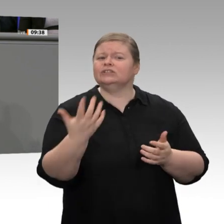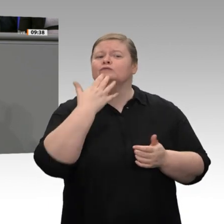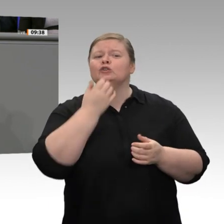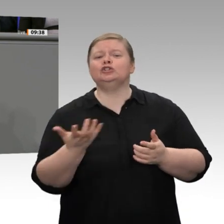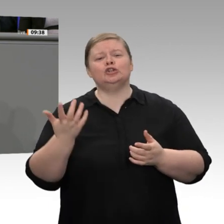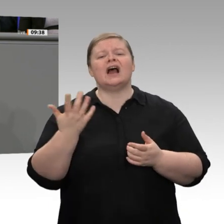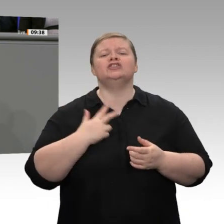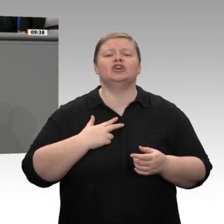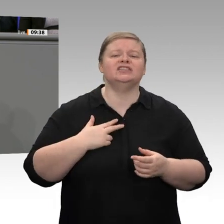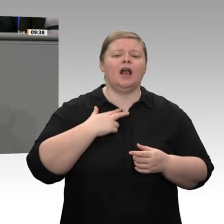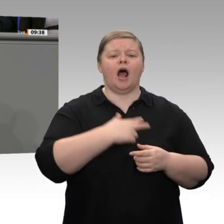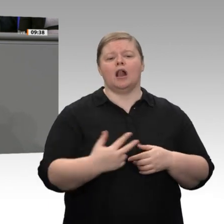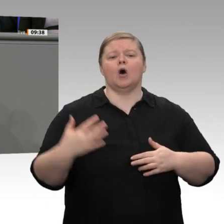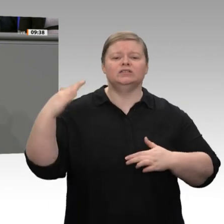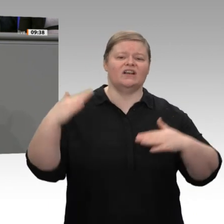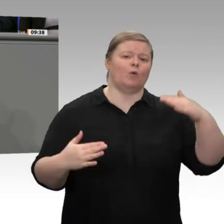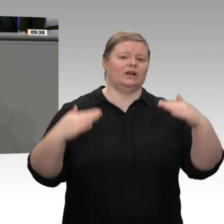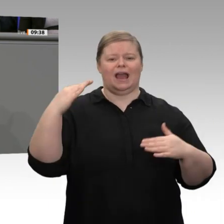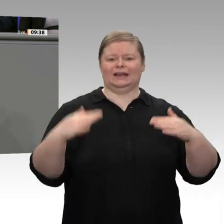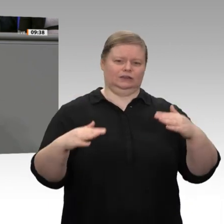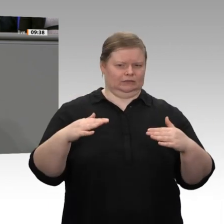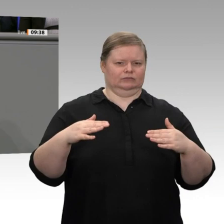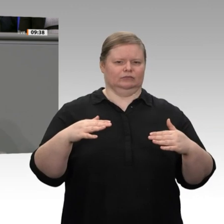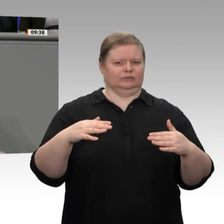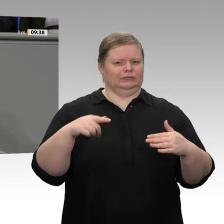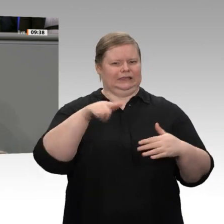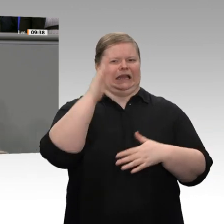würden, würden Sie mehr Zustimmung erhalten, auch von den Bürgern in diesem Land.